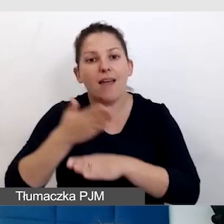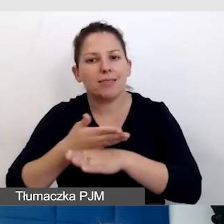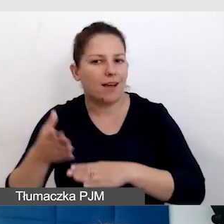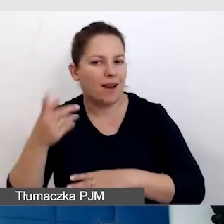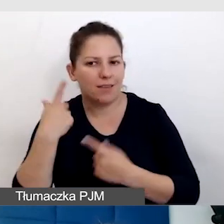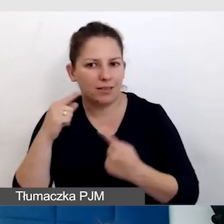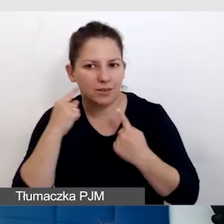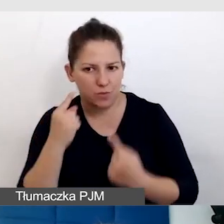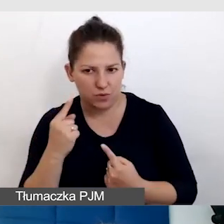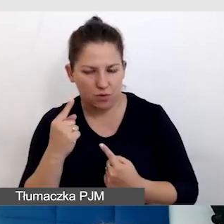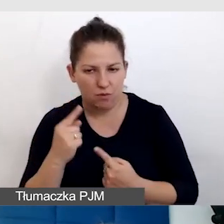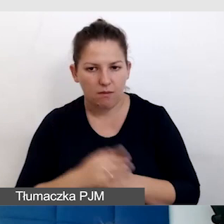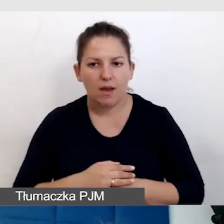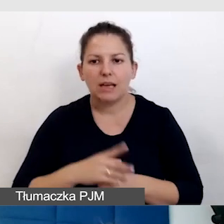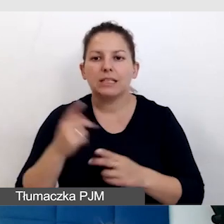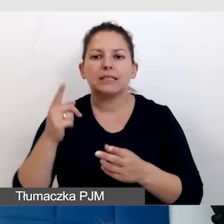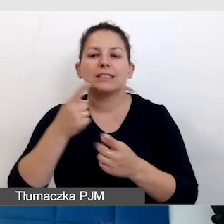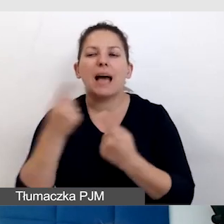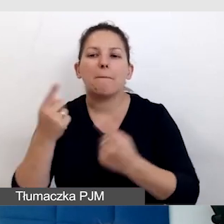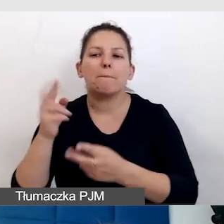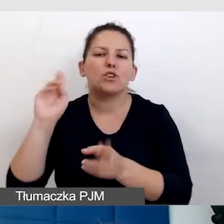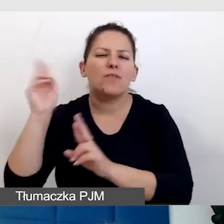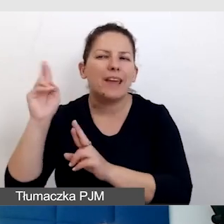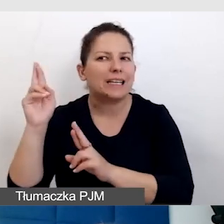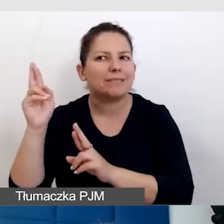Sam dźwięk im nie pomoże, bo w pewnym wieku